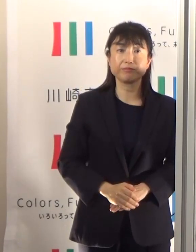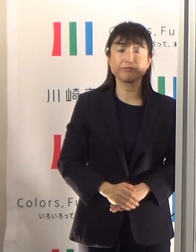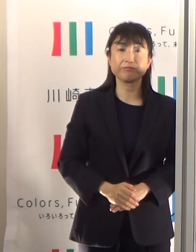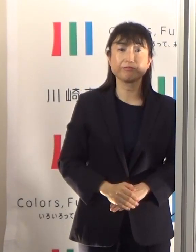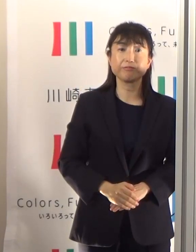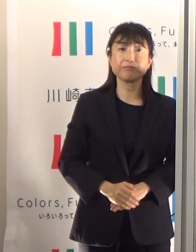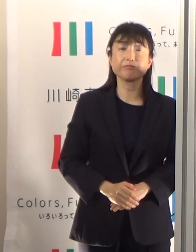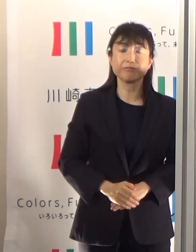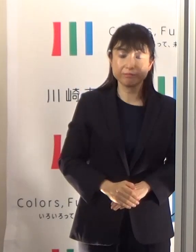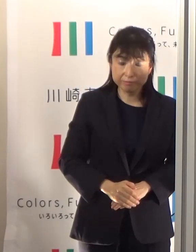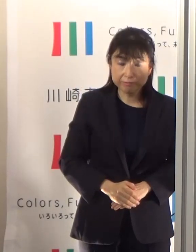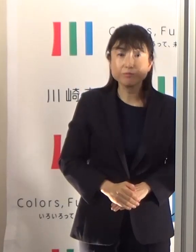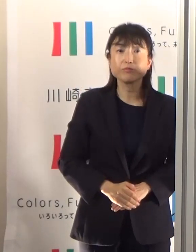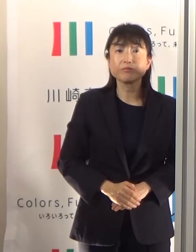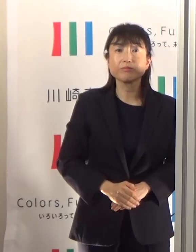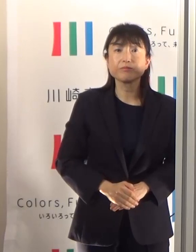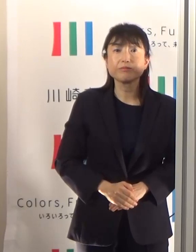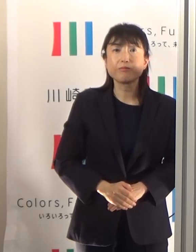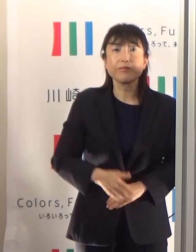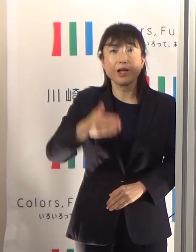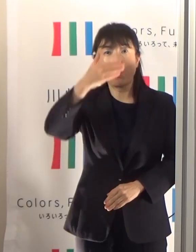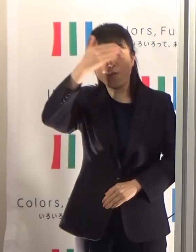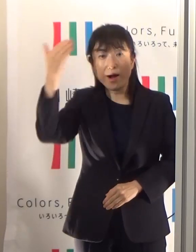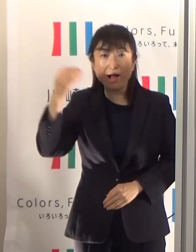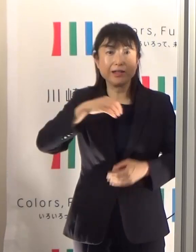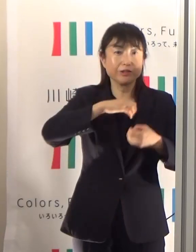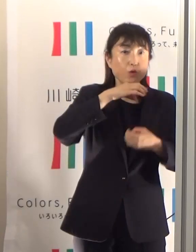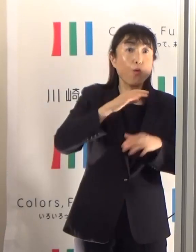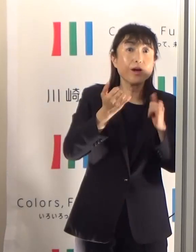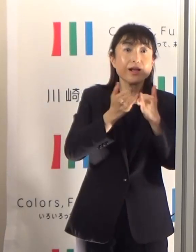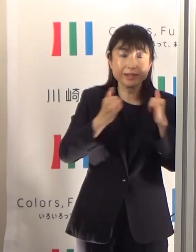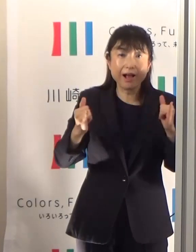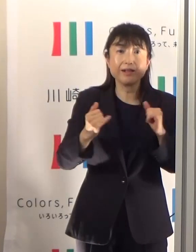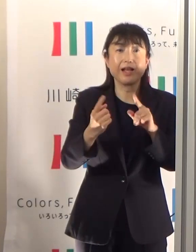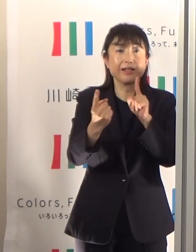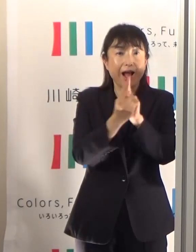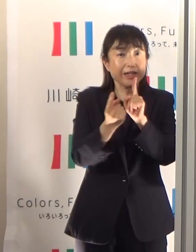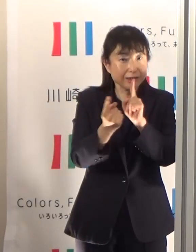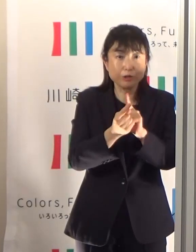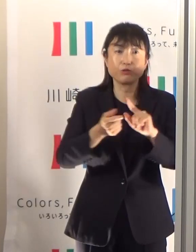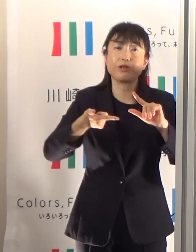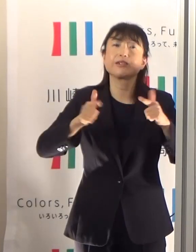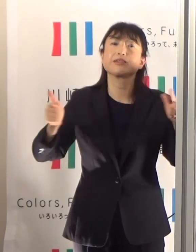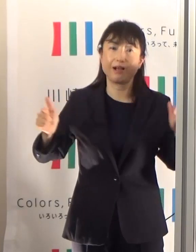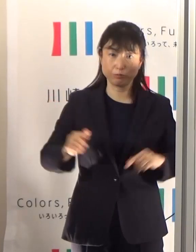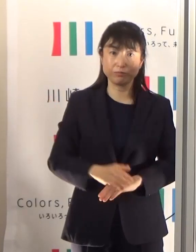年齢に応じた熱中症対策というものを考えていかなければなりません